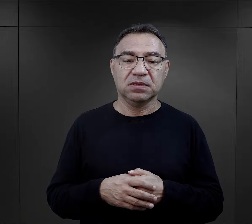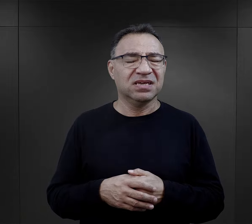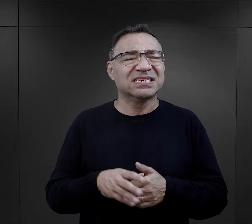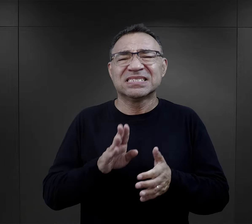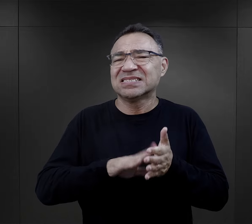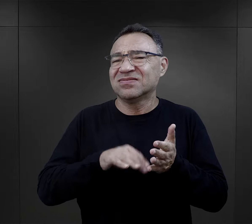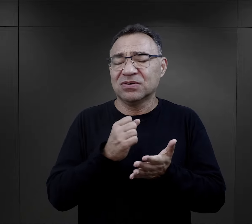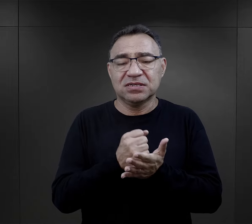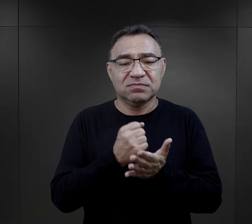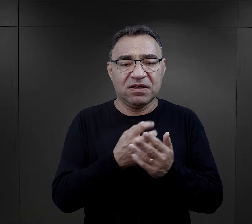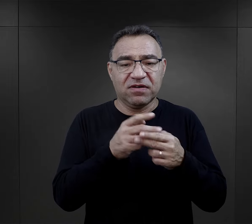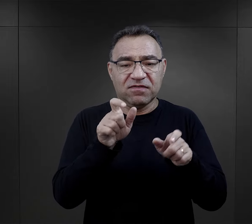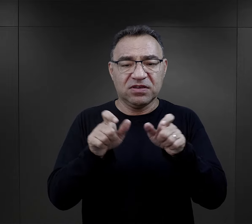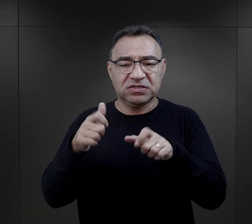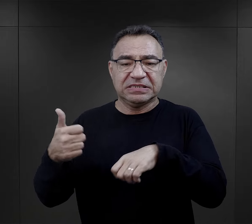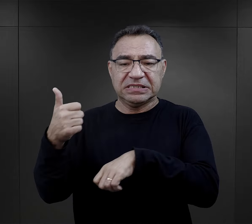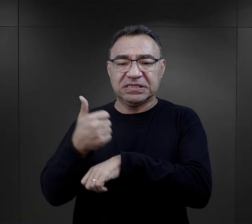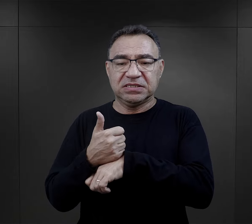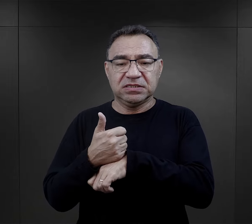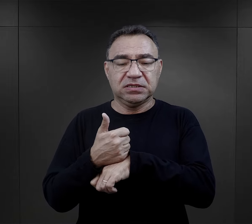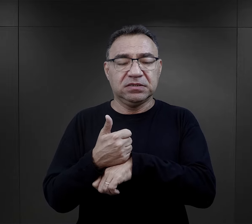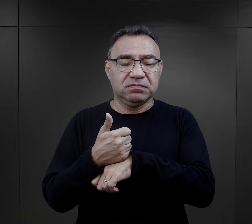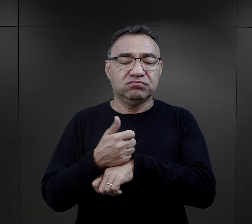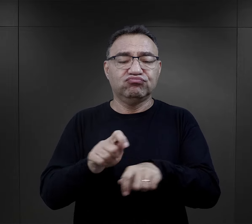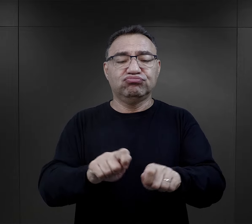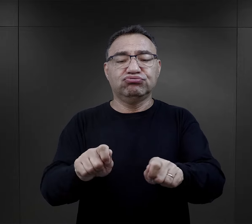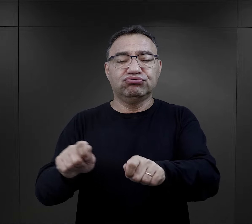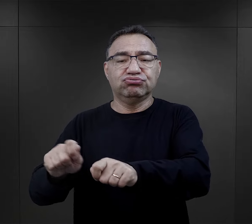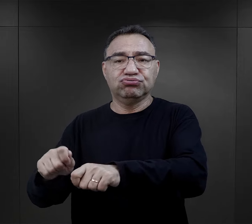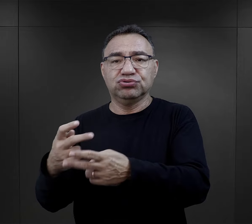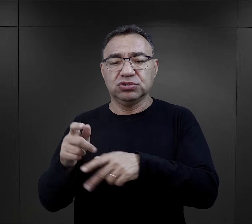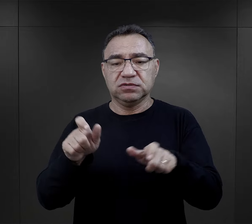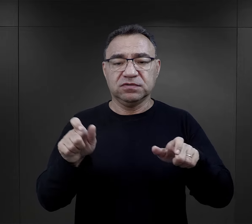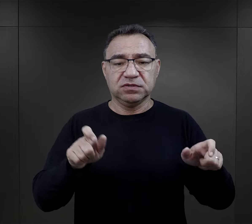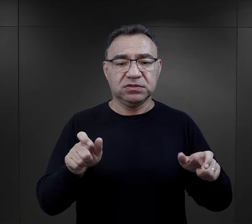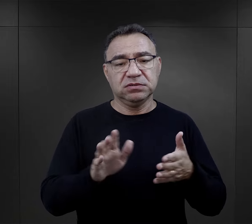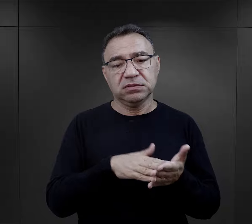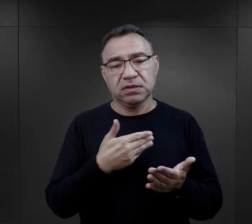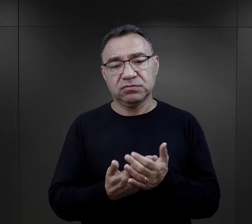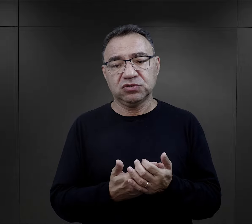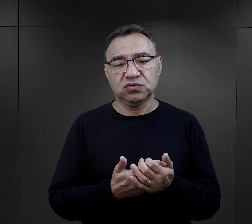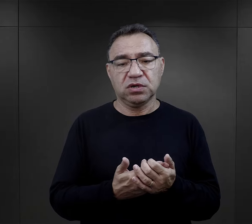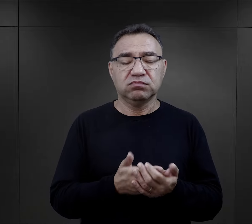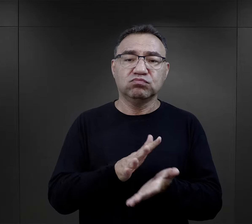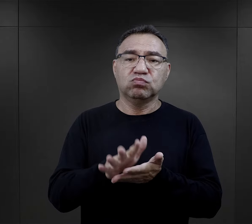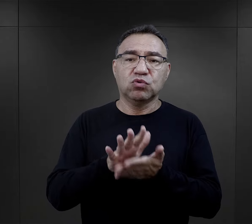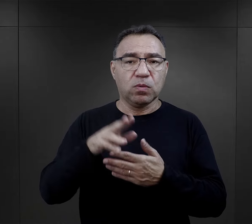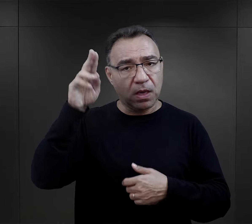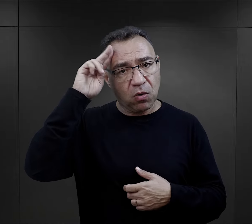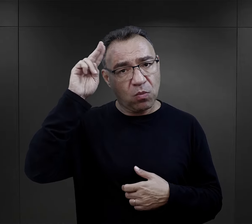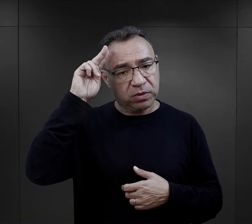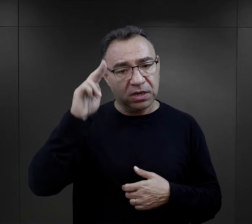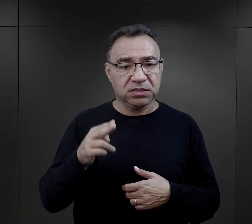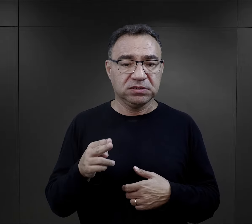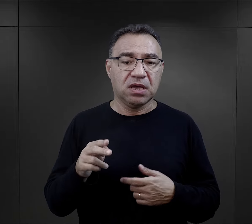Pod byle pretekstem więźniowie funkcyjni mogli obudzić więźniów i np. zanieczyszczona toaleta